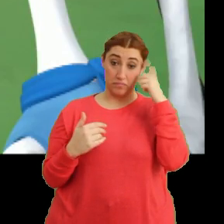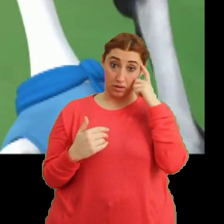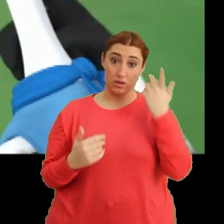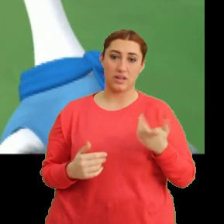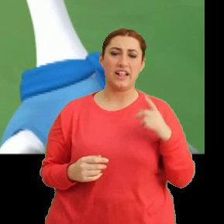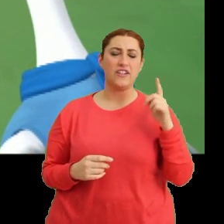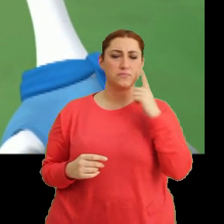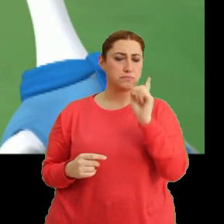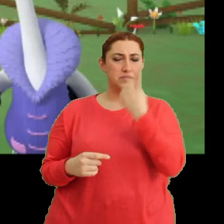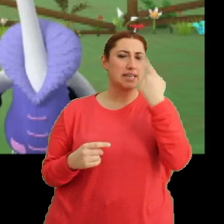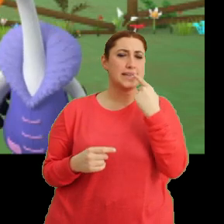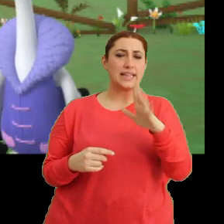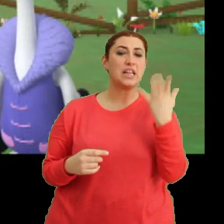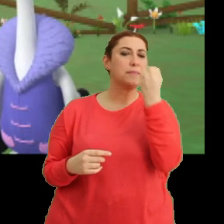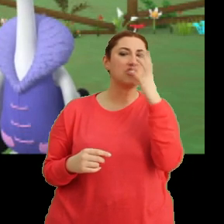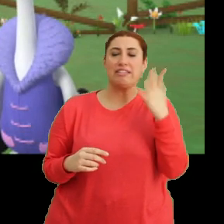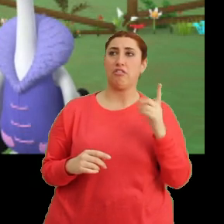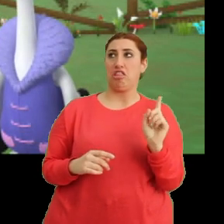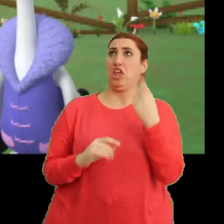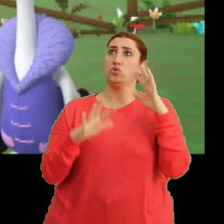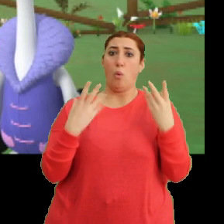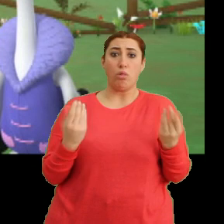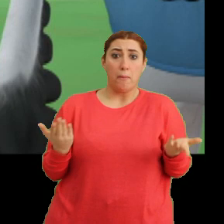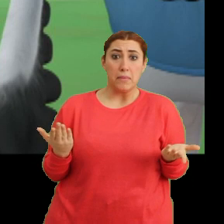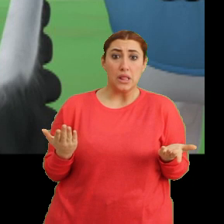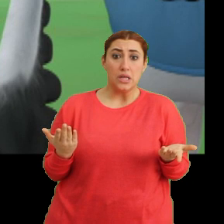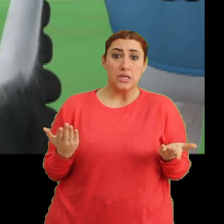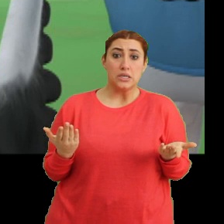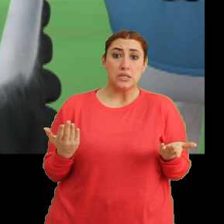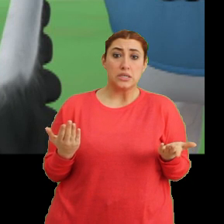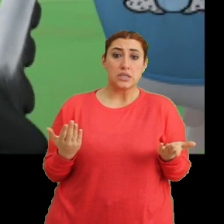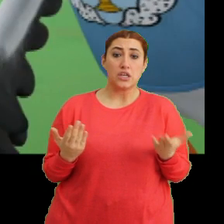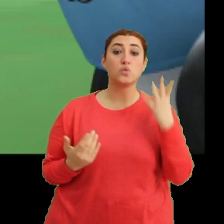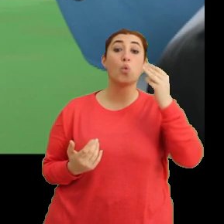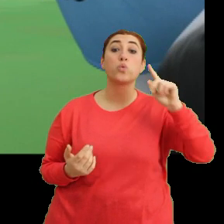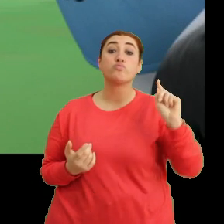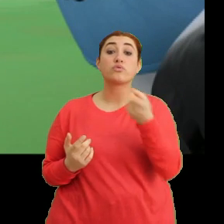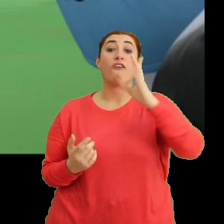Değişik derken? Bir çiçek ne kadar değişik olabilir ki? Çok değişikti Mila.